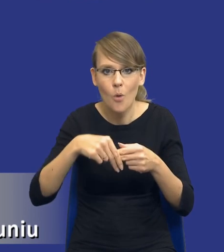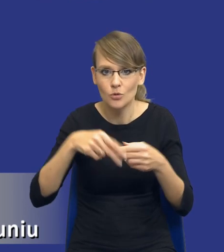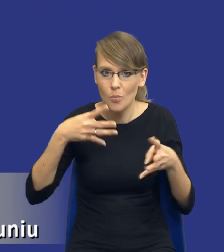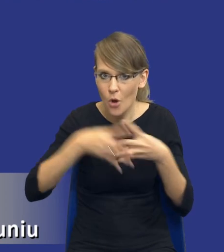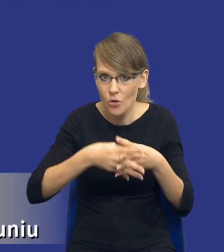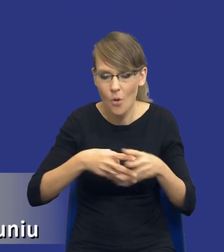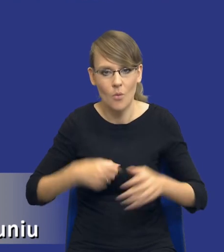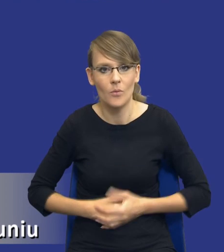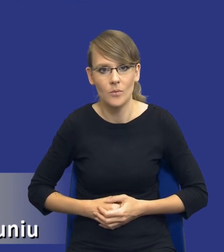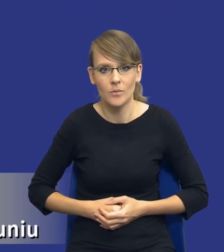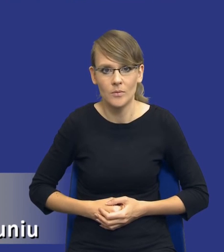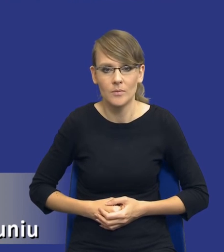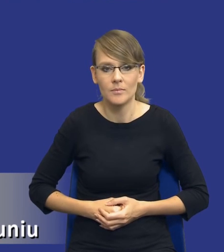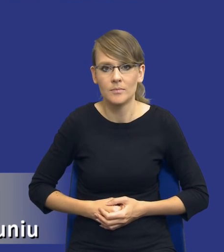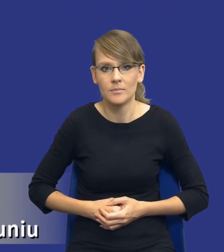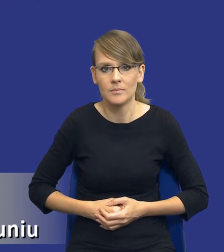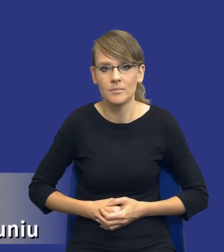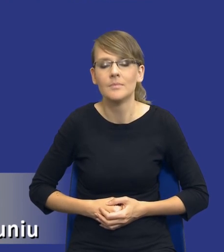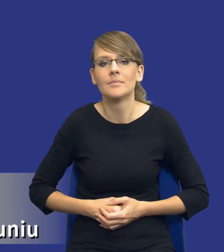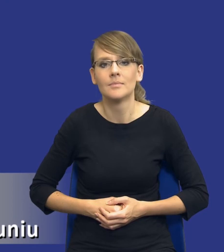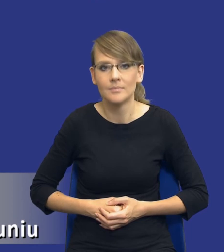Takie pomysły się nawet pojawiają. Zwróćcie Państwo uwagę,